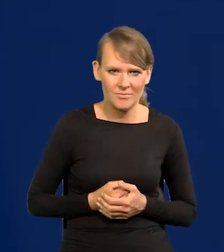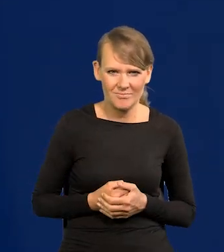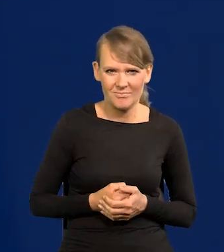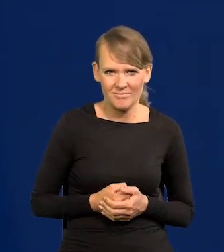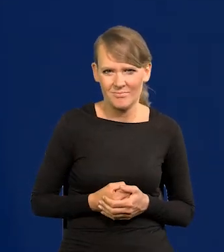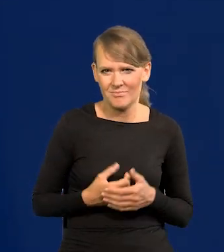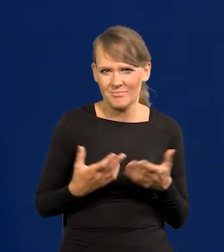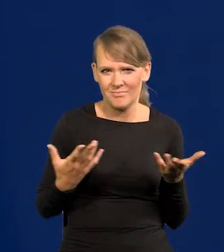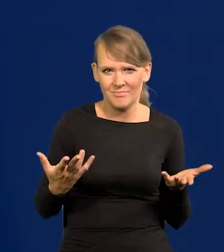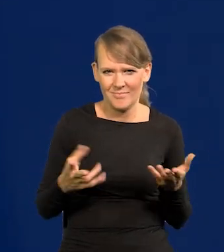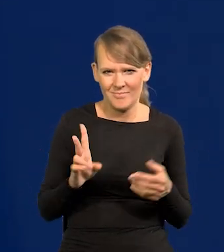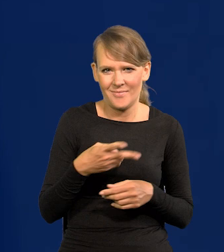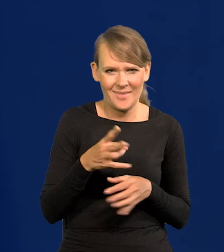Kiedyś, bo teraz tego nadmiaru już nie ma.